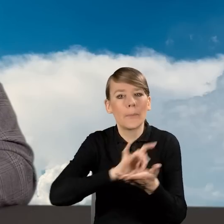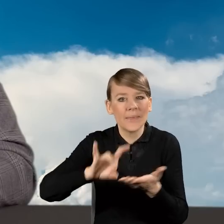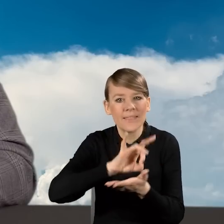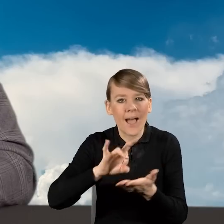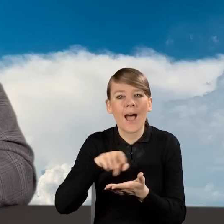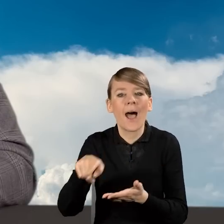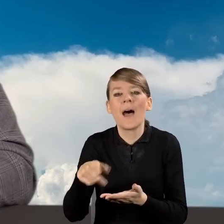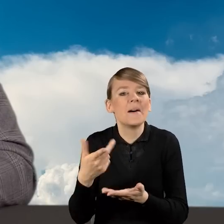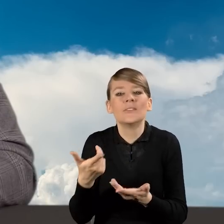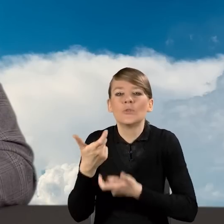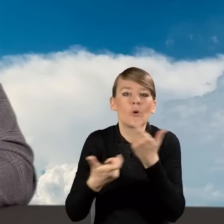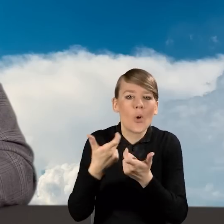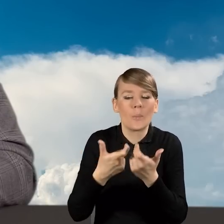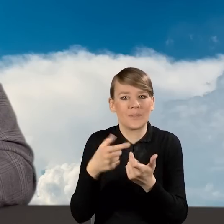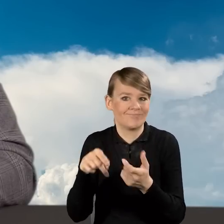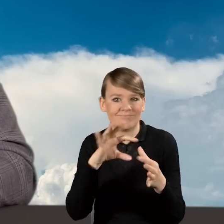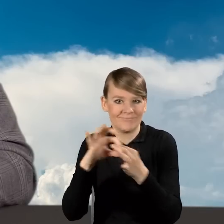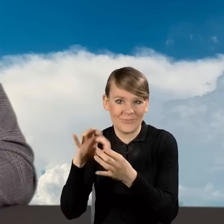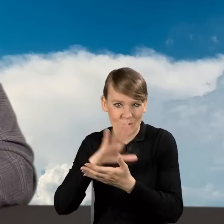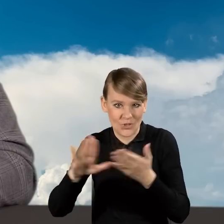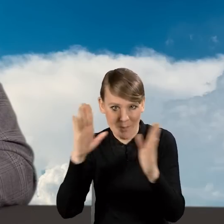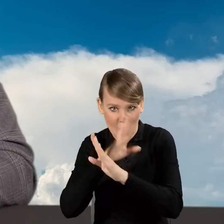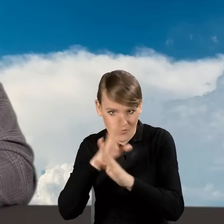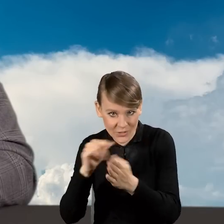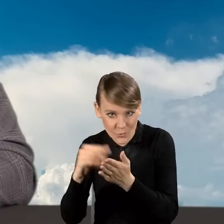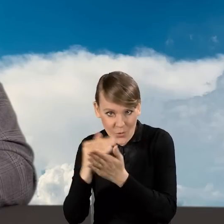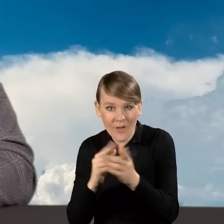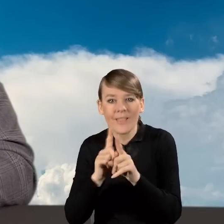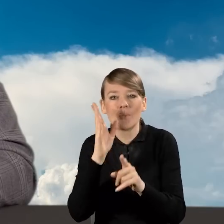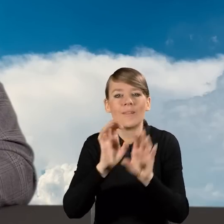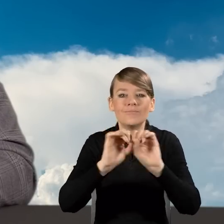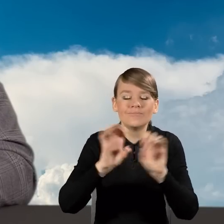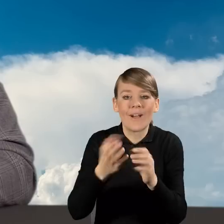a także omówimy wniosek o dofinansowanie, sposób jego wypełniania.